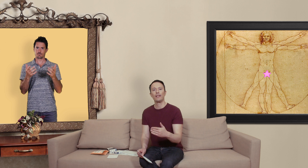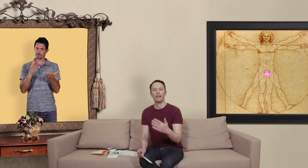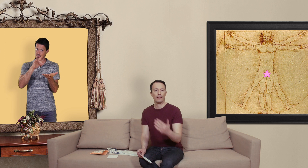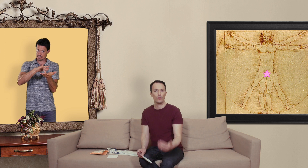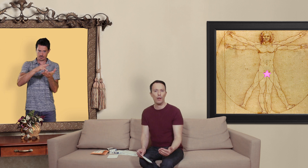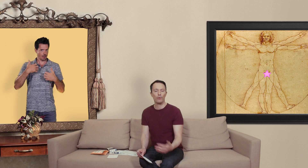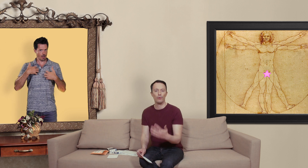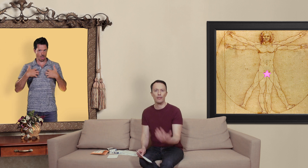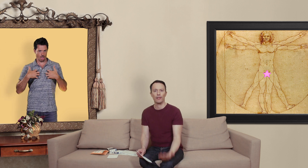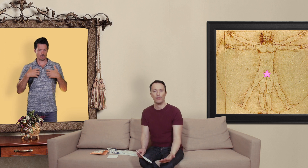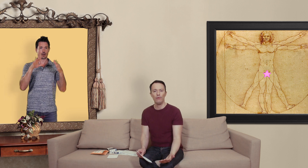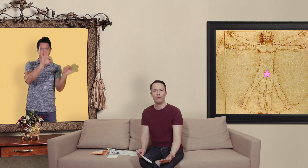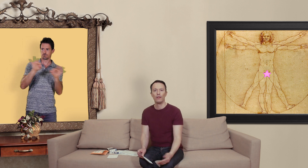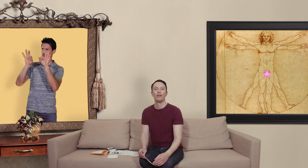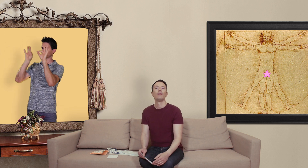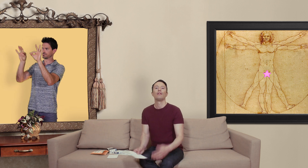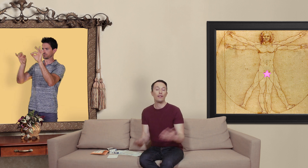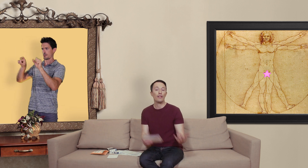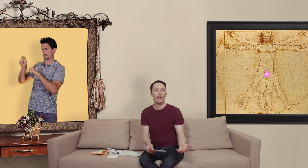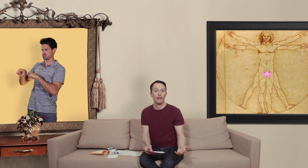l'adresse web du site en question si c'est vert